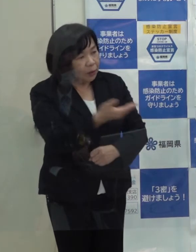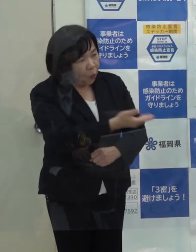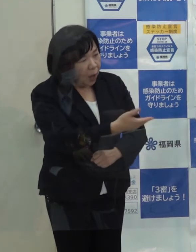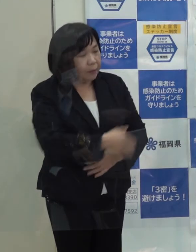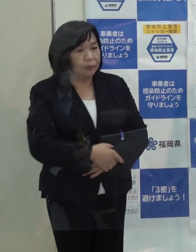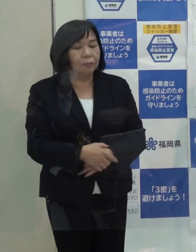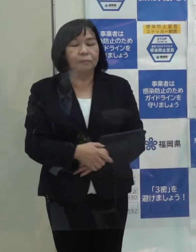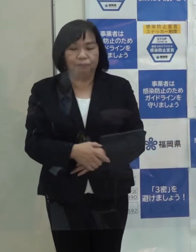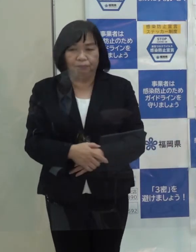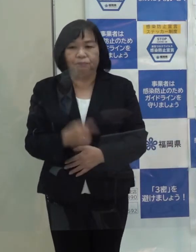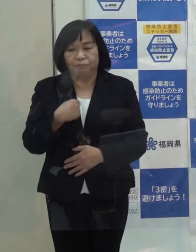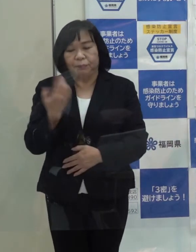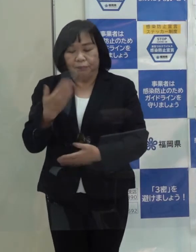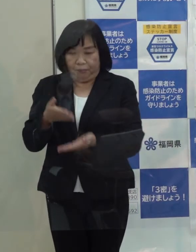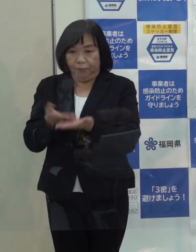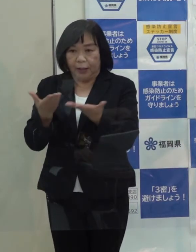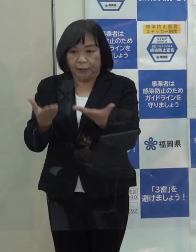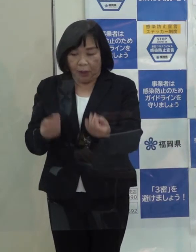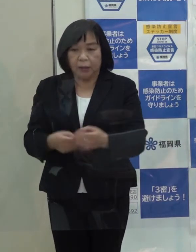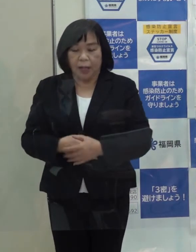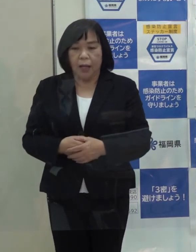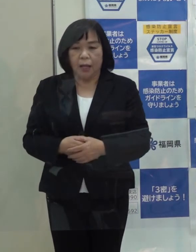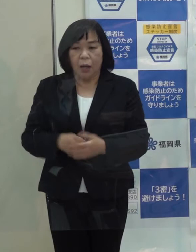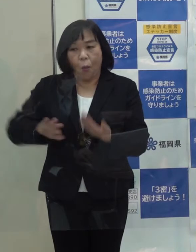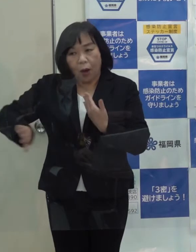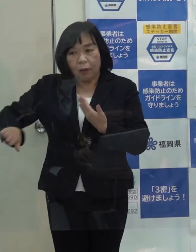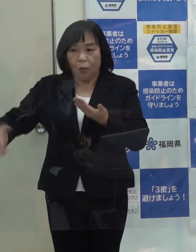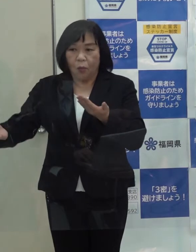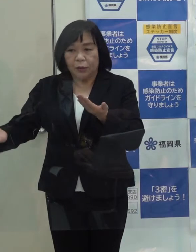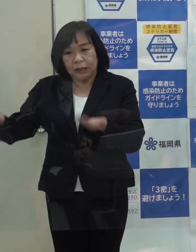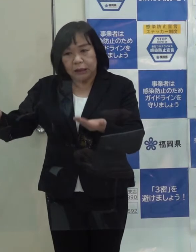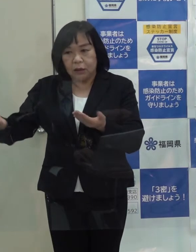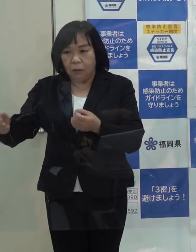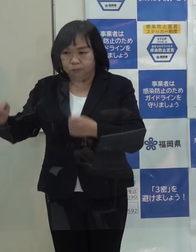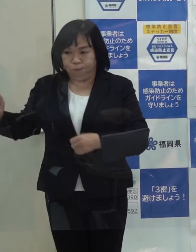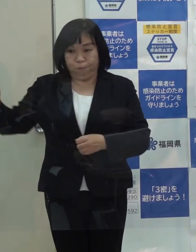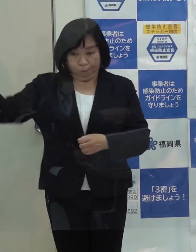（知事）先ほど申し上げたとおり 他の地域が非常に急増しています